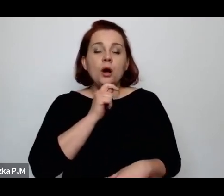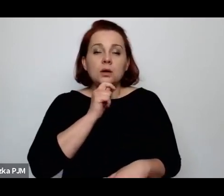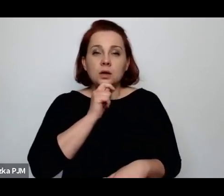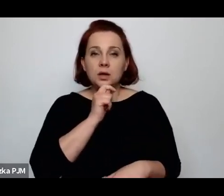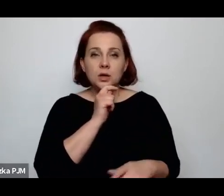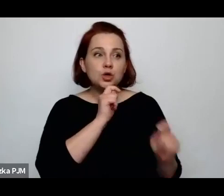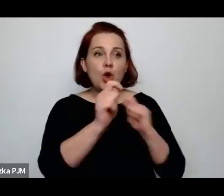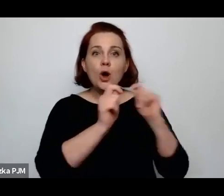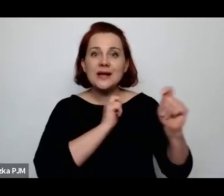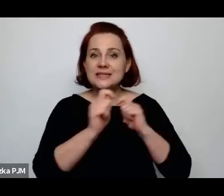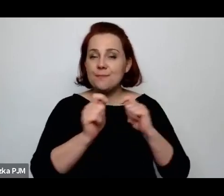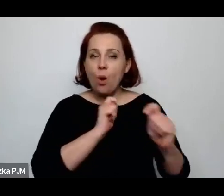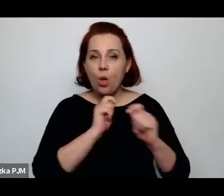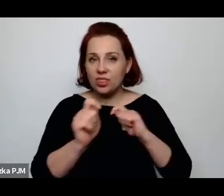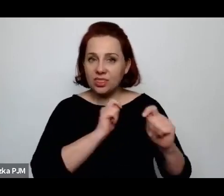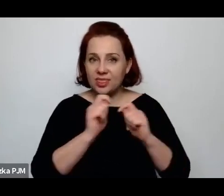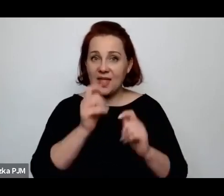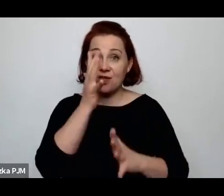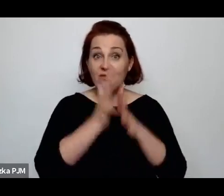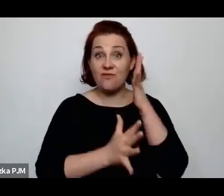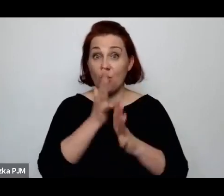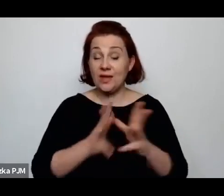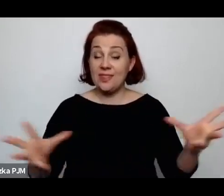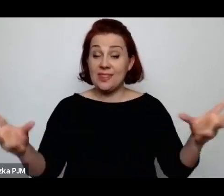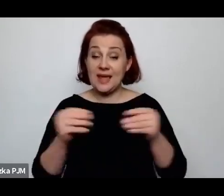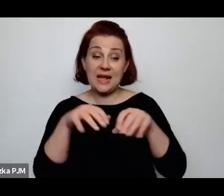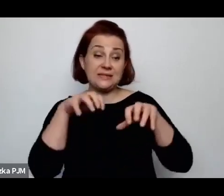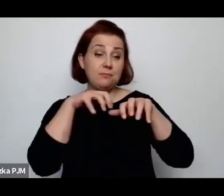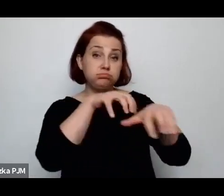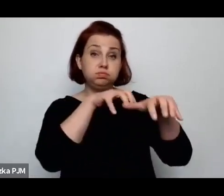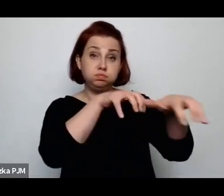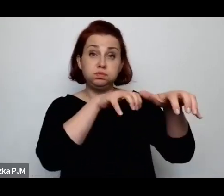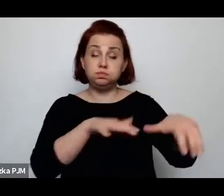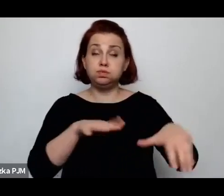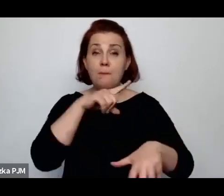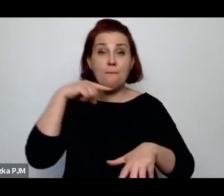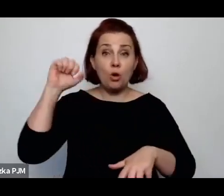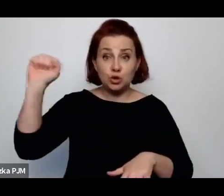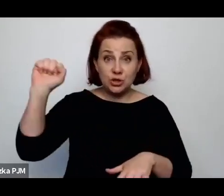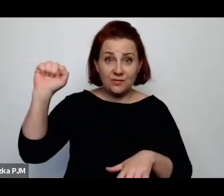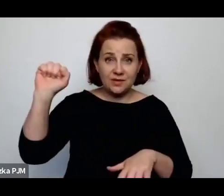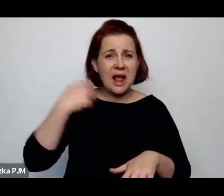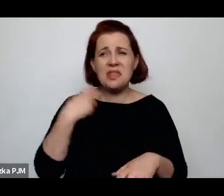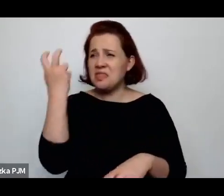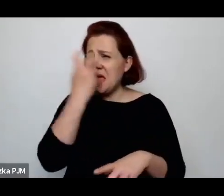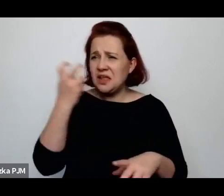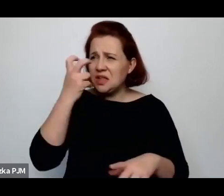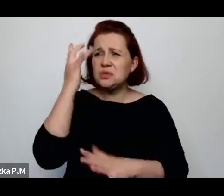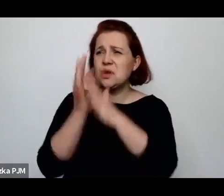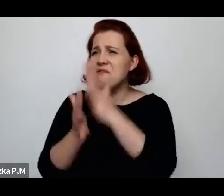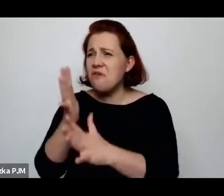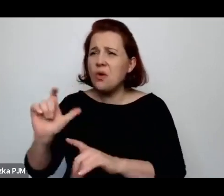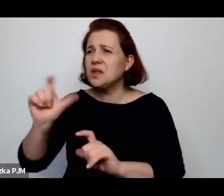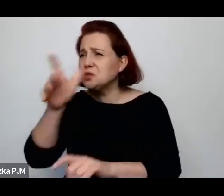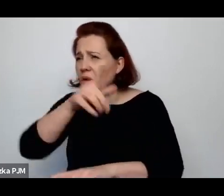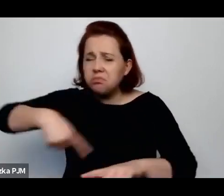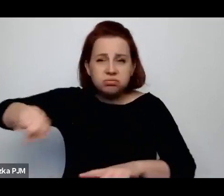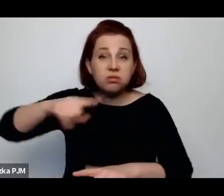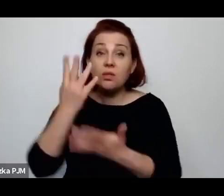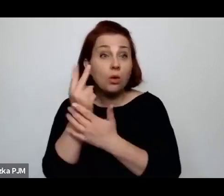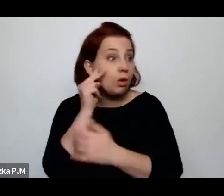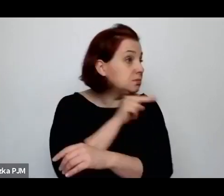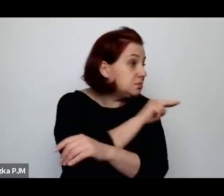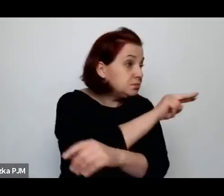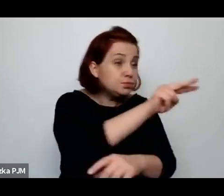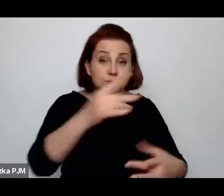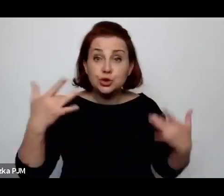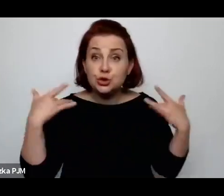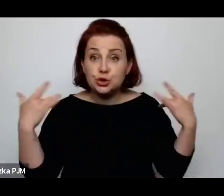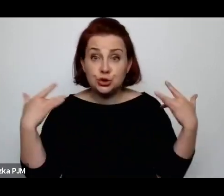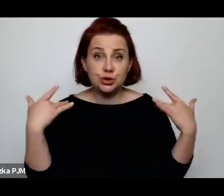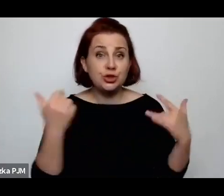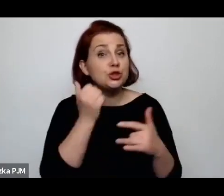ale nie interesował go front walki, natomiast interesowało go to, co widzi wokół i właśnie życie codzienne.